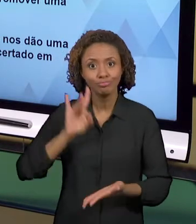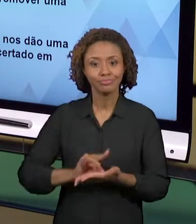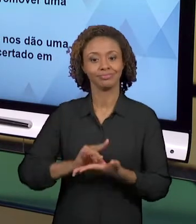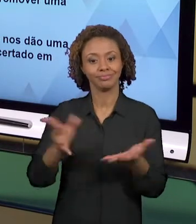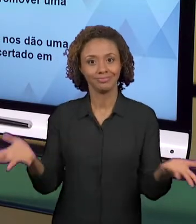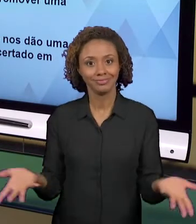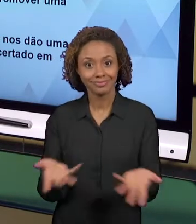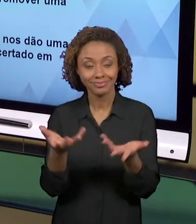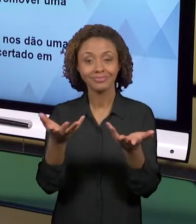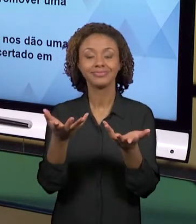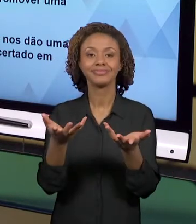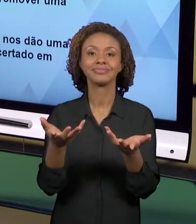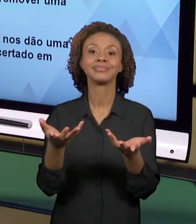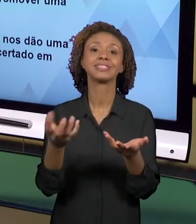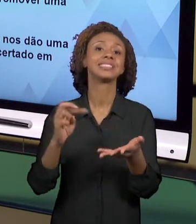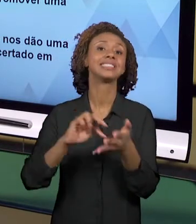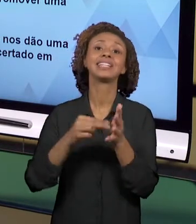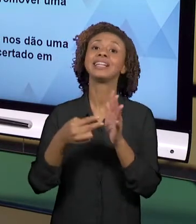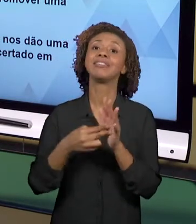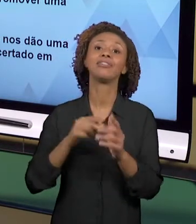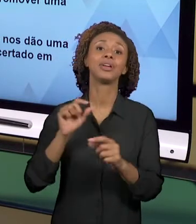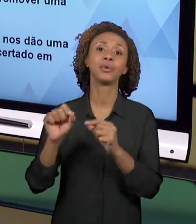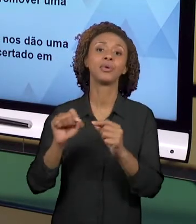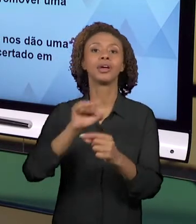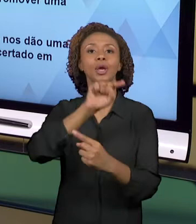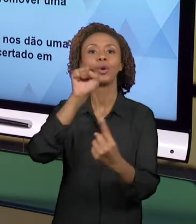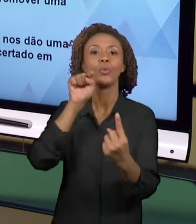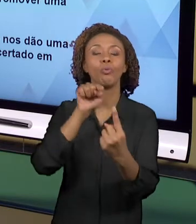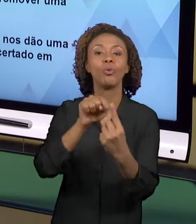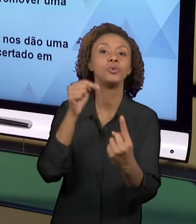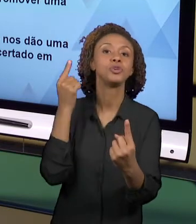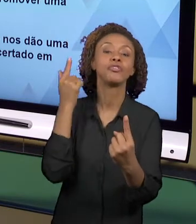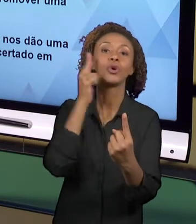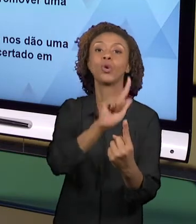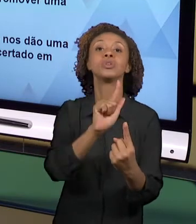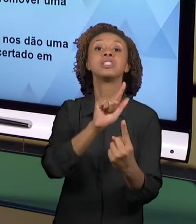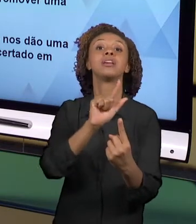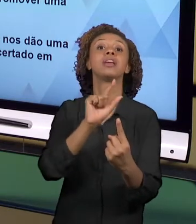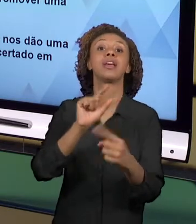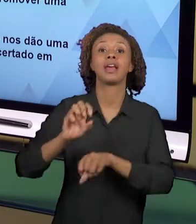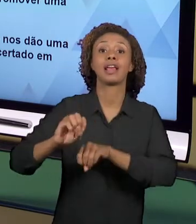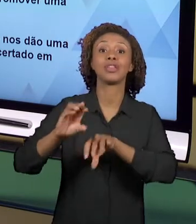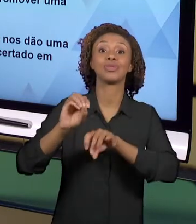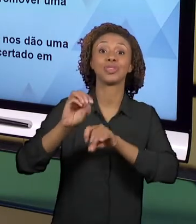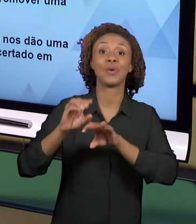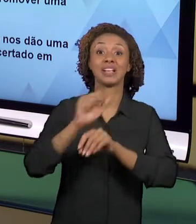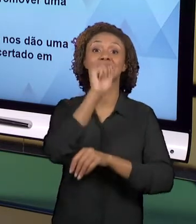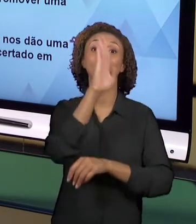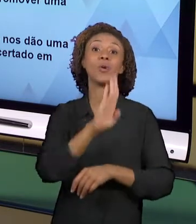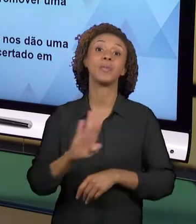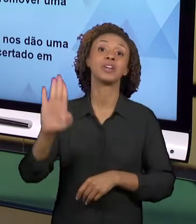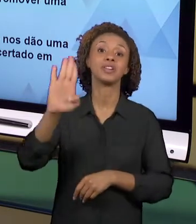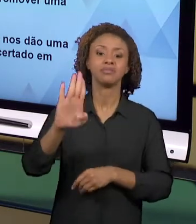MAIOR DA EDUCAÇÃO BRASILEIRA NOS ANOS INICIAIS QUE É FORMAR PEQUENOS GRANDES CIDADÃOS. ESTAMOS